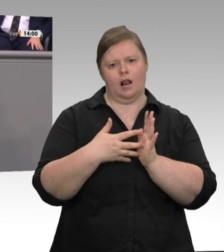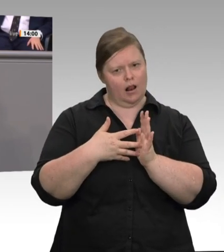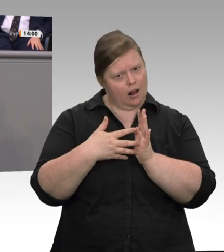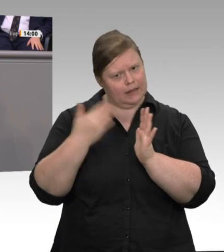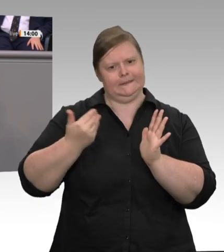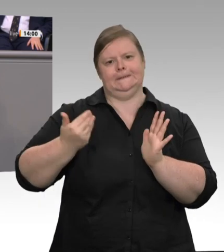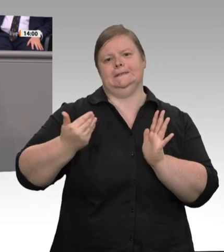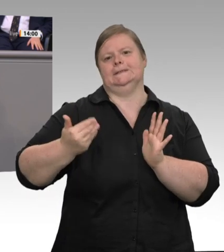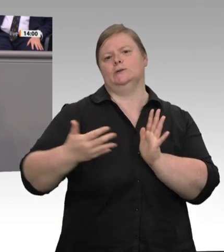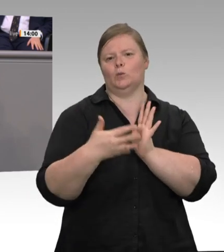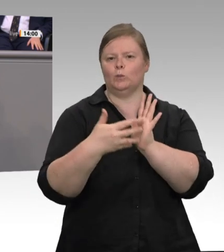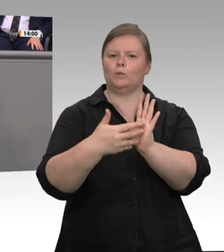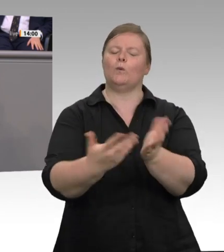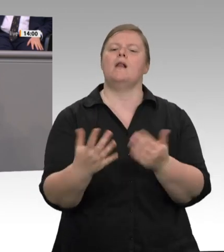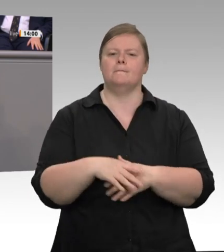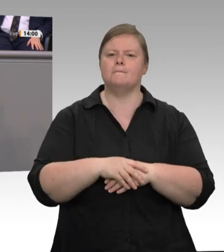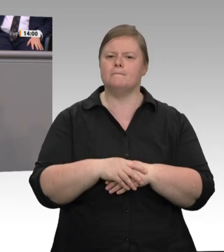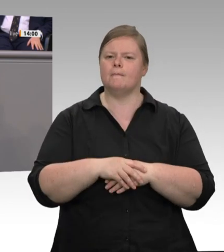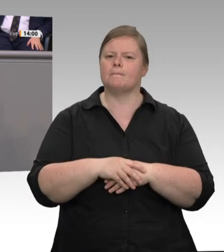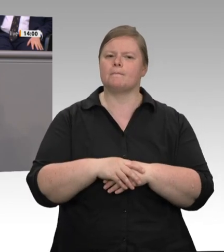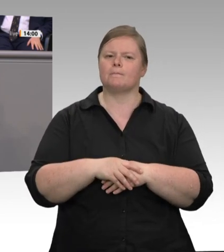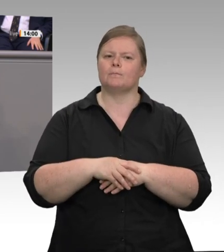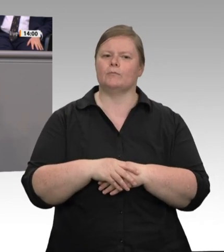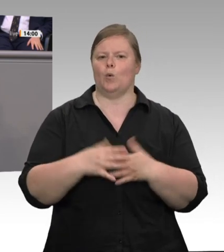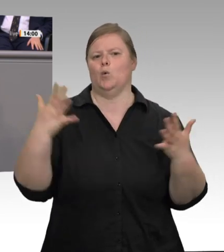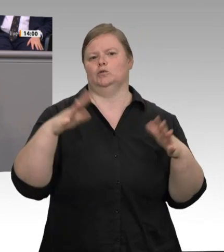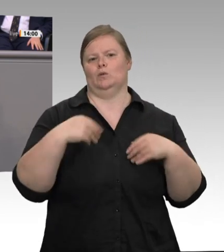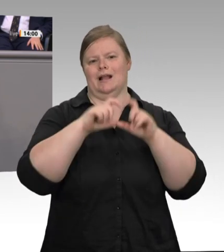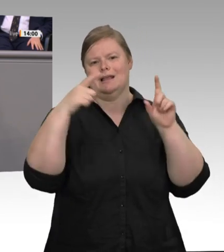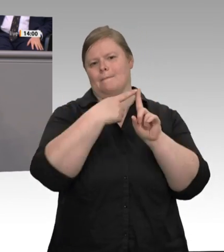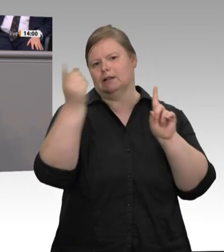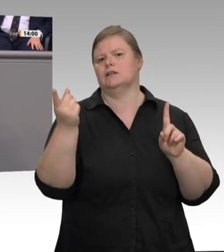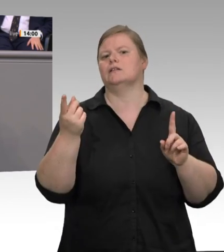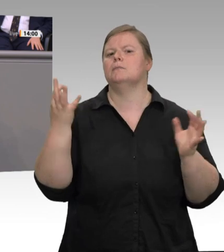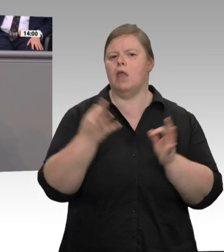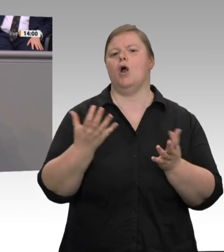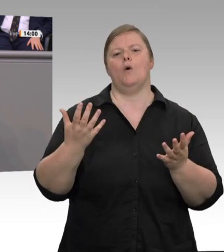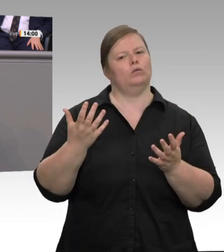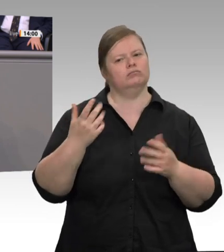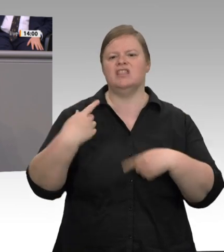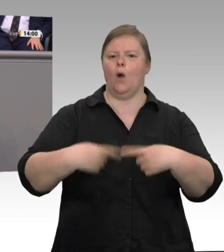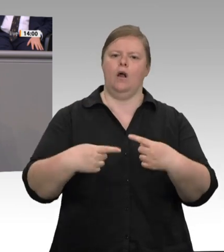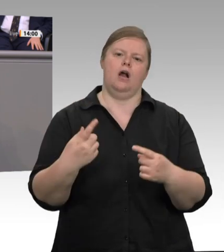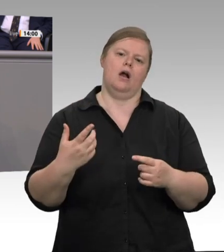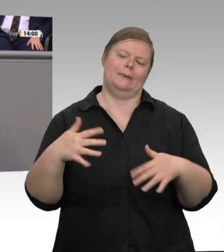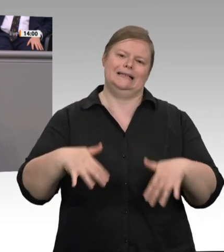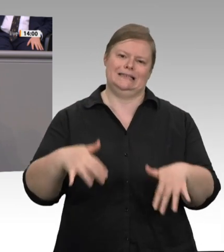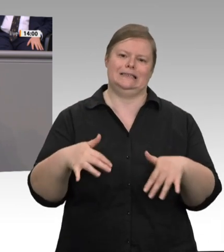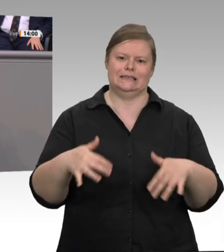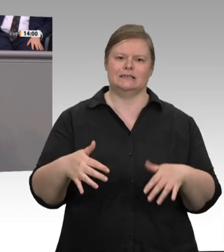angestellt sind und die Schlachthöfe die Dienstleistung, die die Veterinäre beim Tierschutz und Gesundheitsschutz erbringen, selbstverständlich über Gebühren bezahlen